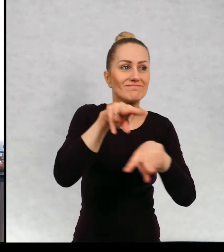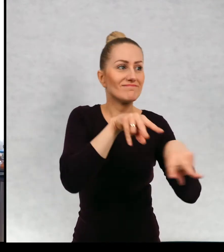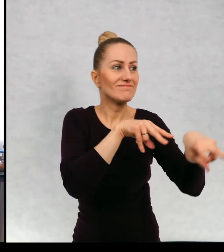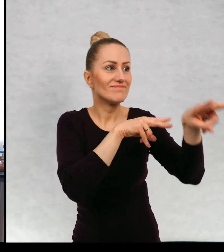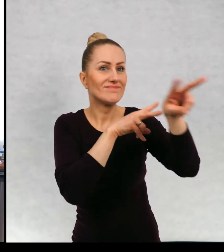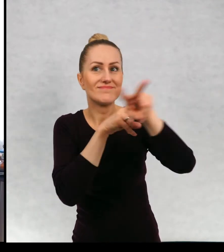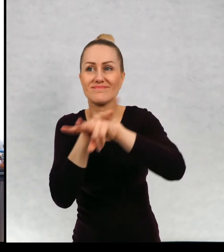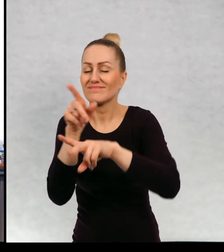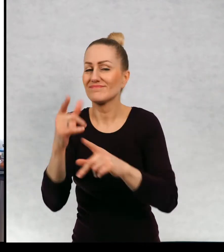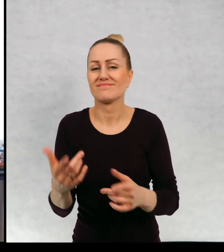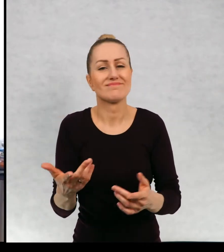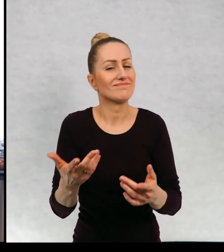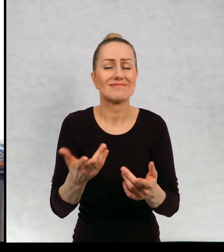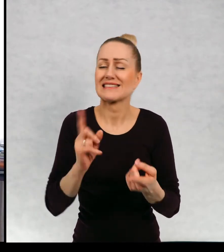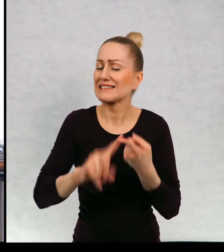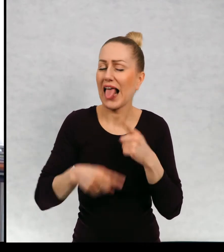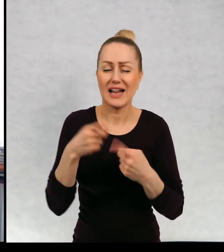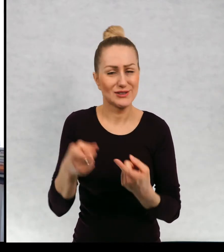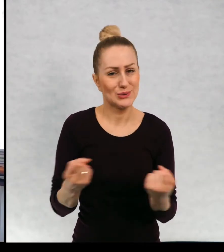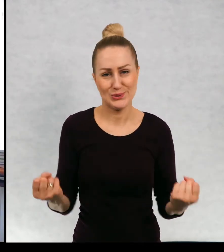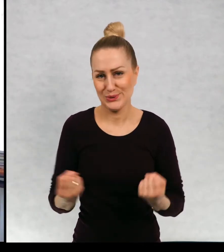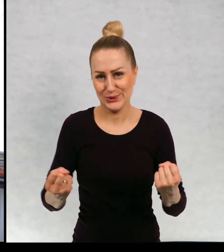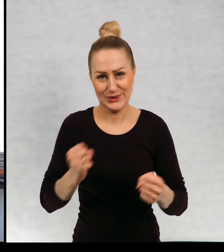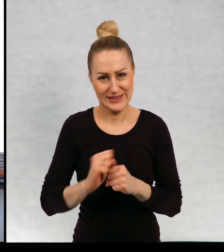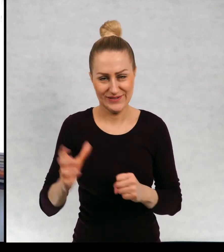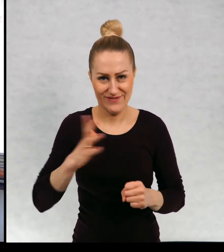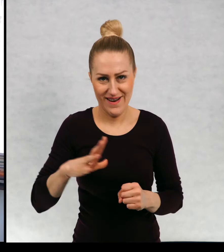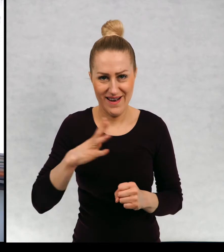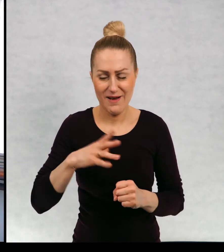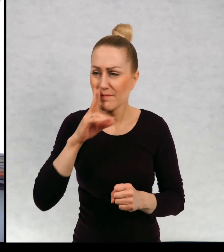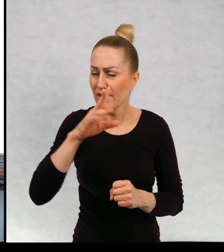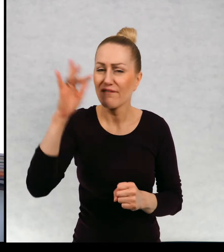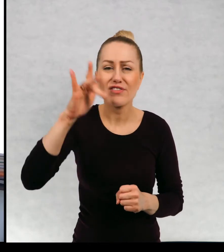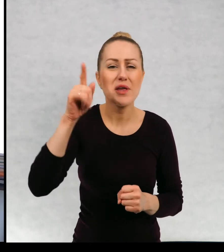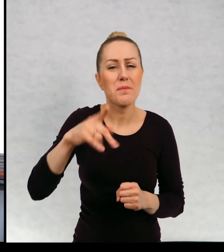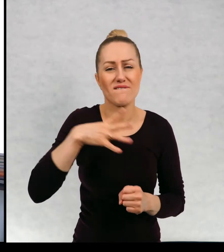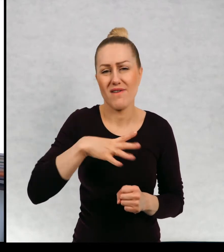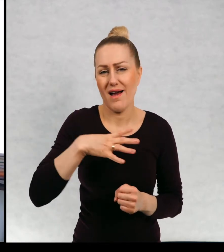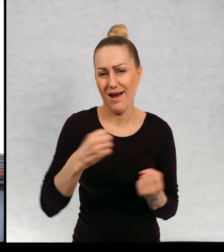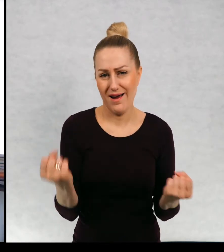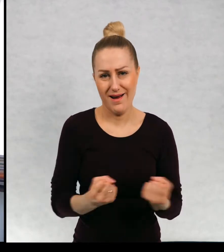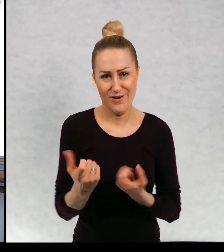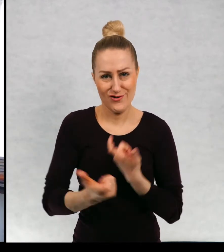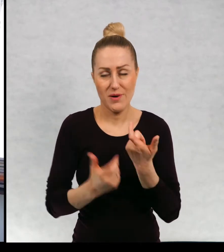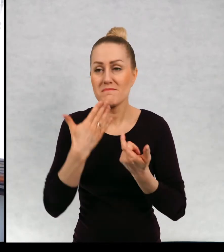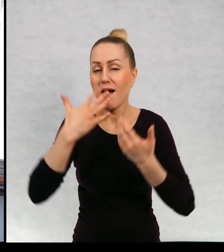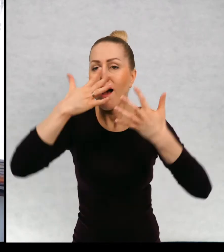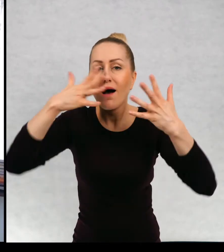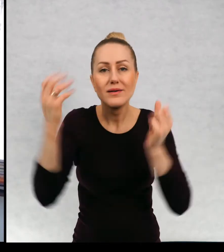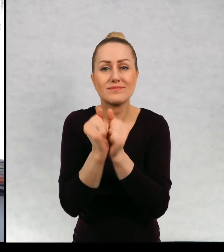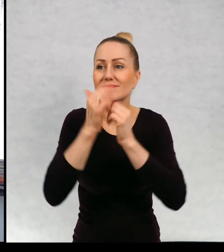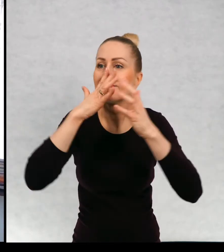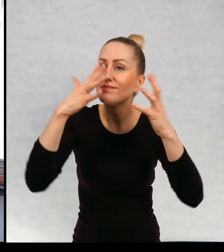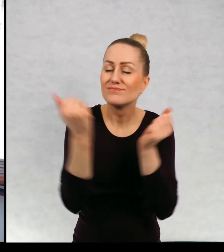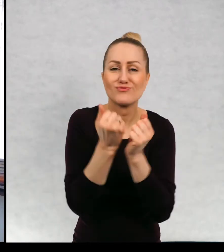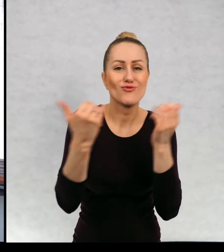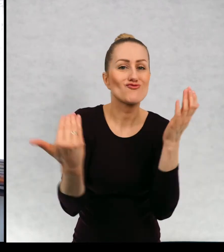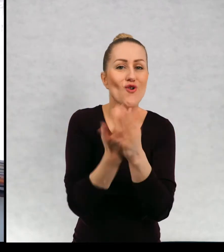podróżowanie ma naprawdę ogromny sens, ma ogromny potencjał w sobie odkrywania nowych światów.